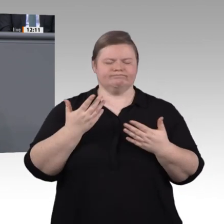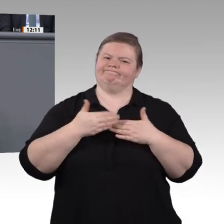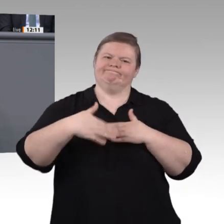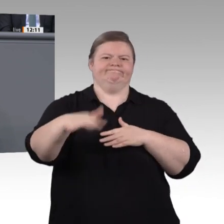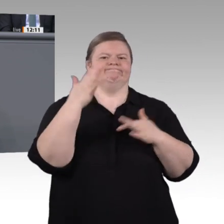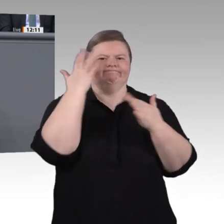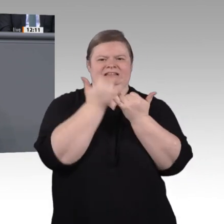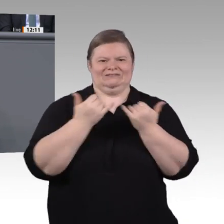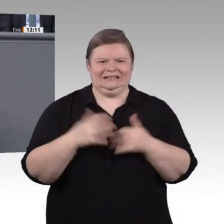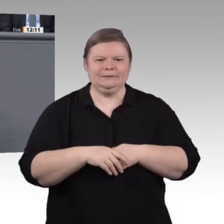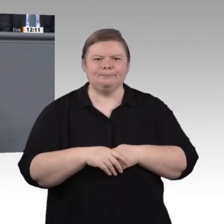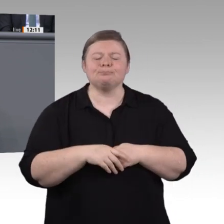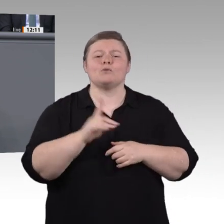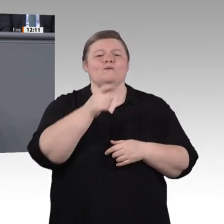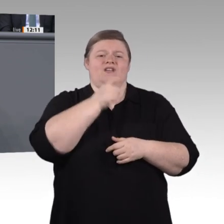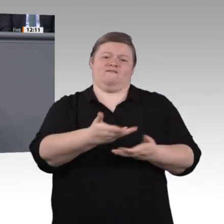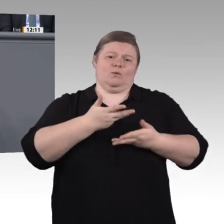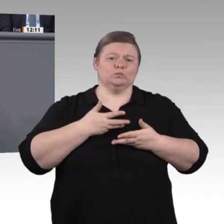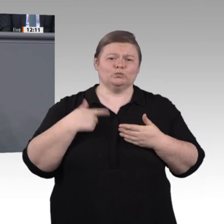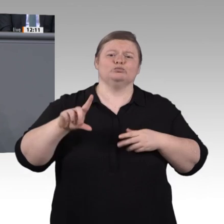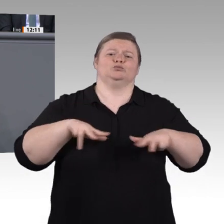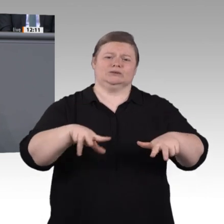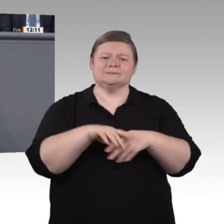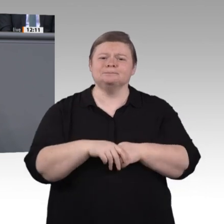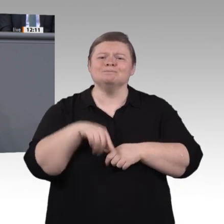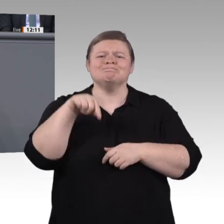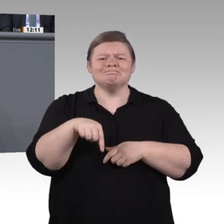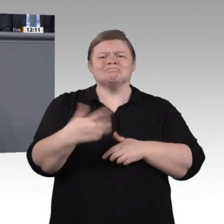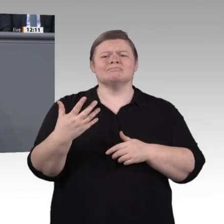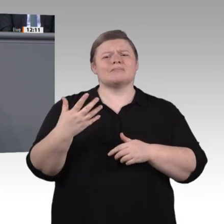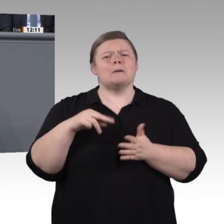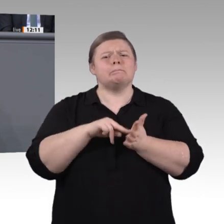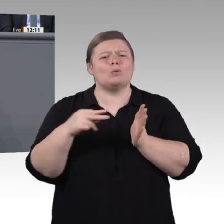Kommission eine Arbeitsatmosphäre herzustellen, die durch gute Zusammenarbeit und konstruktive